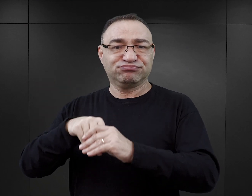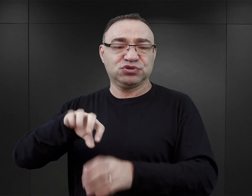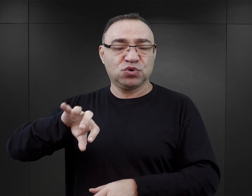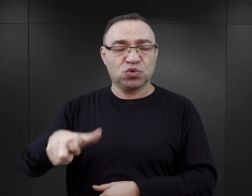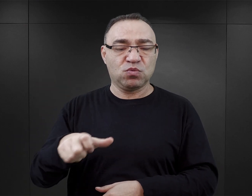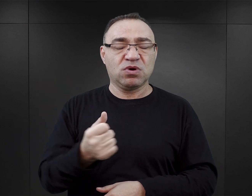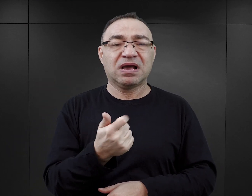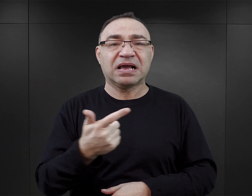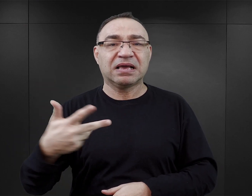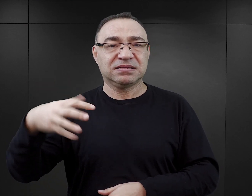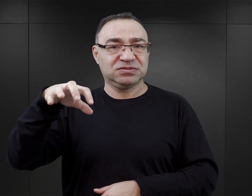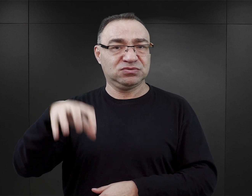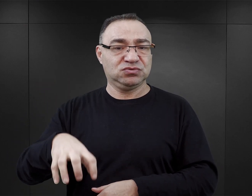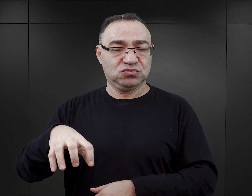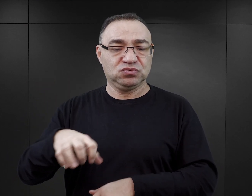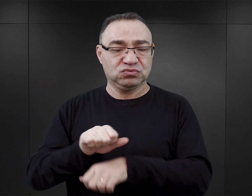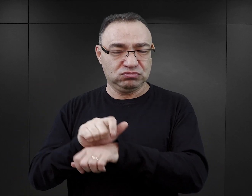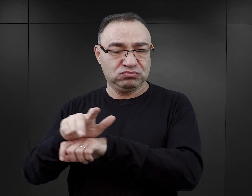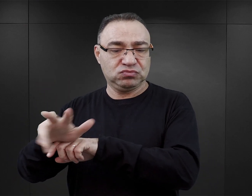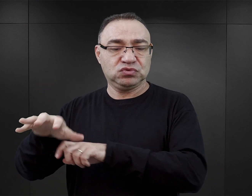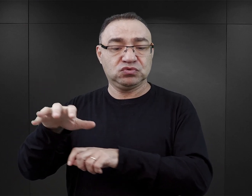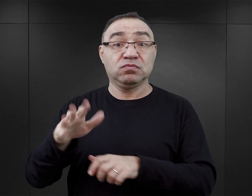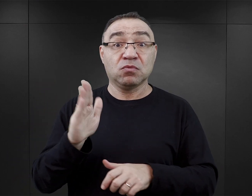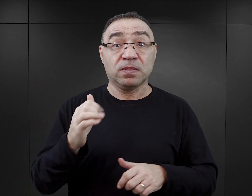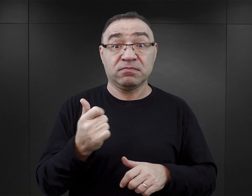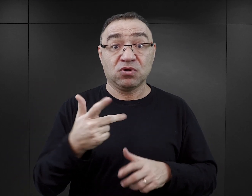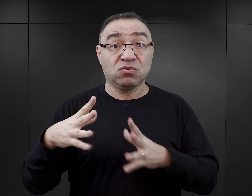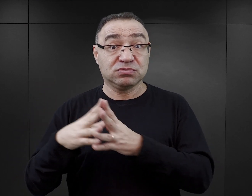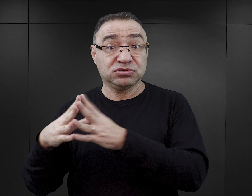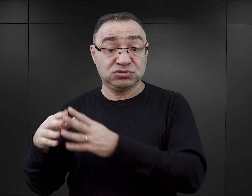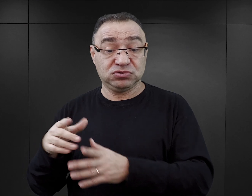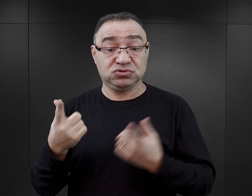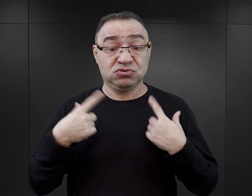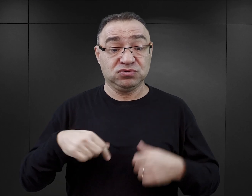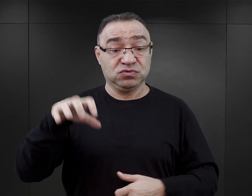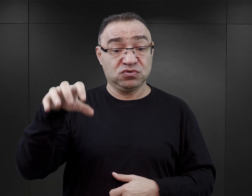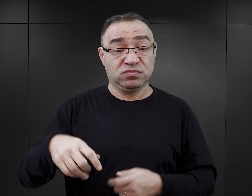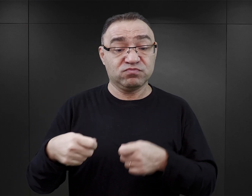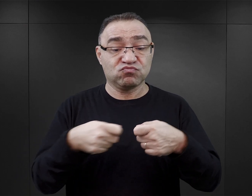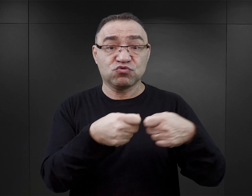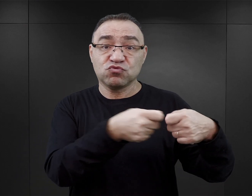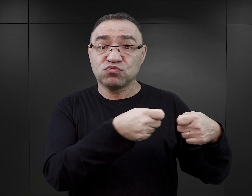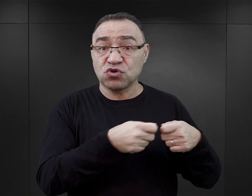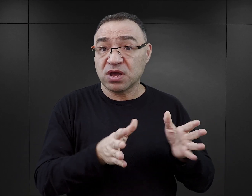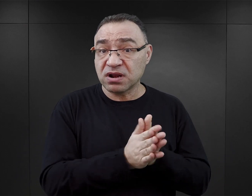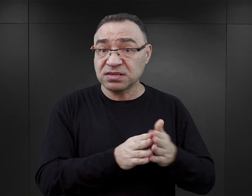w późniejszym czasie nawet kilkudziesięcioosobowego, i współpracował z innymi więźniami.